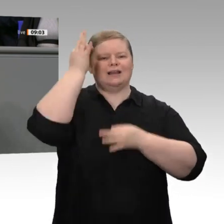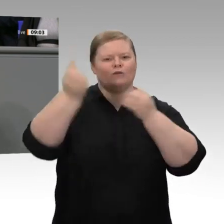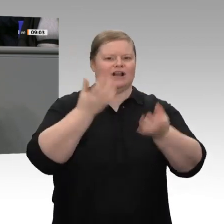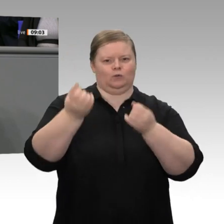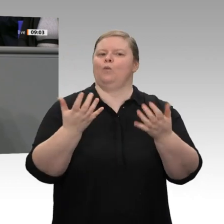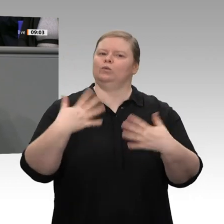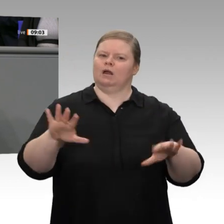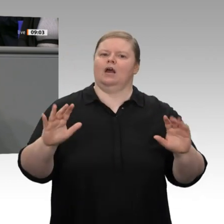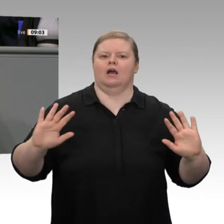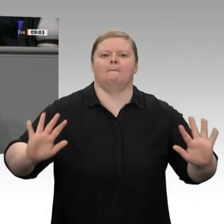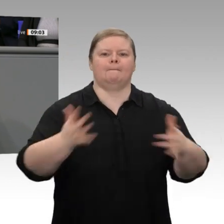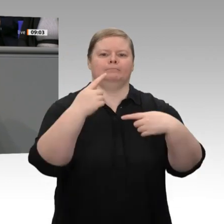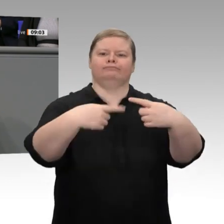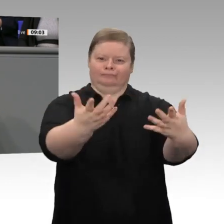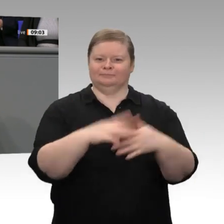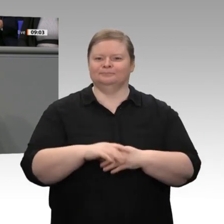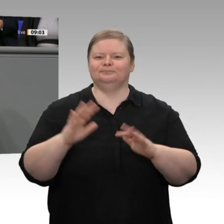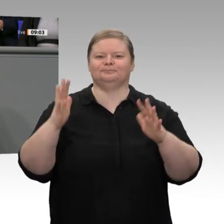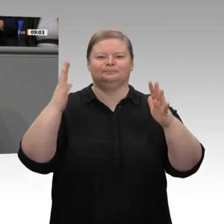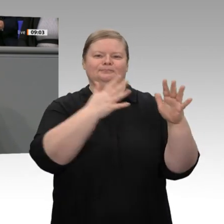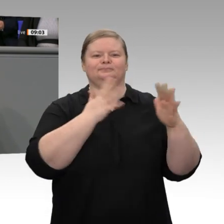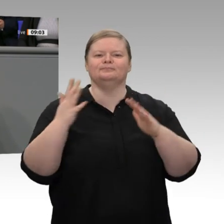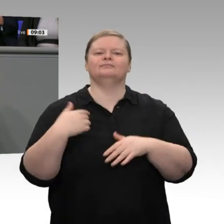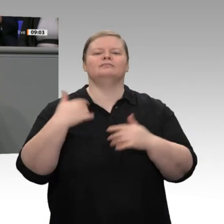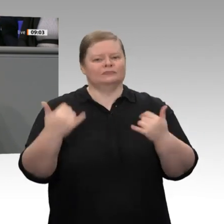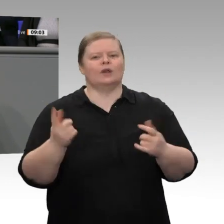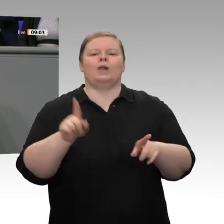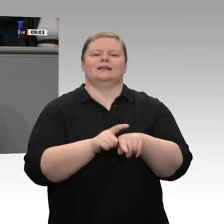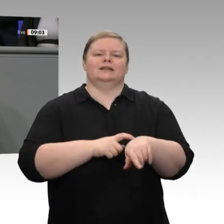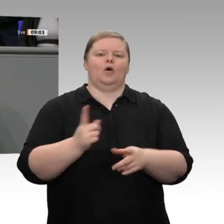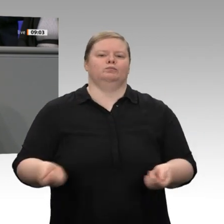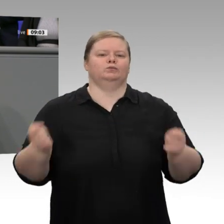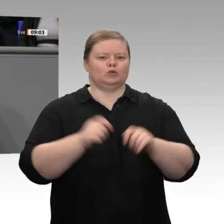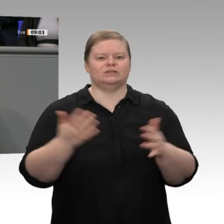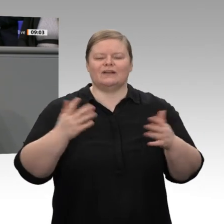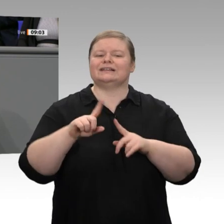Wir haben gleichzeitig beschlossen, dass wir bis zum nächsten Treffen eine